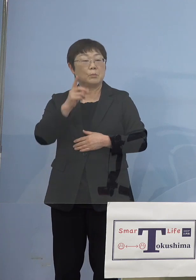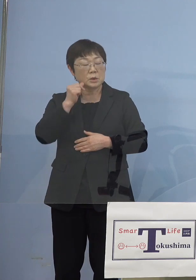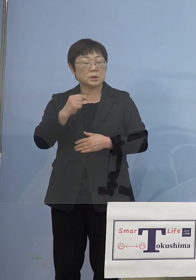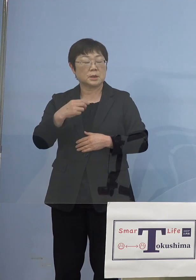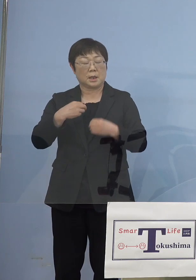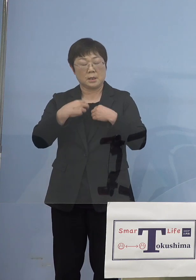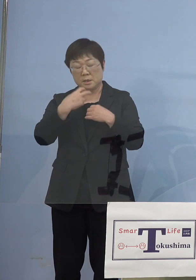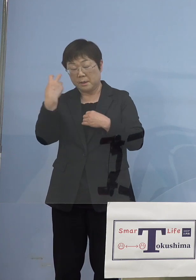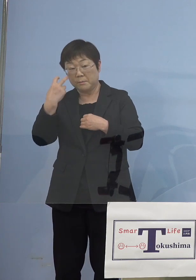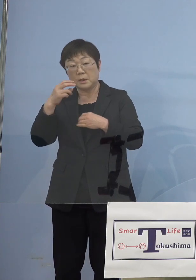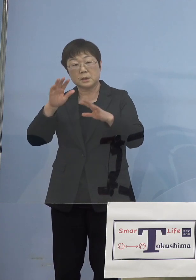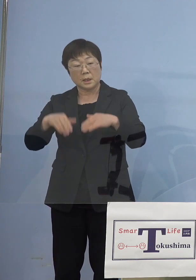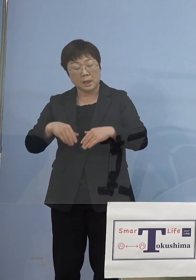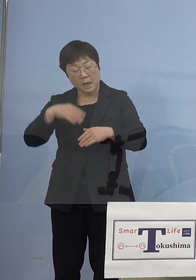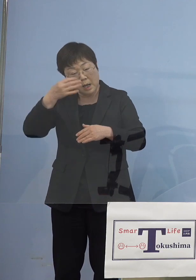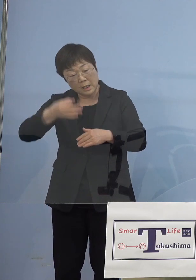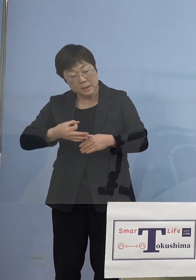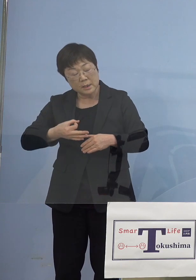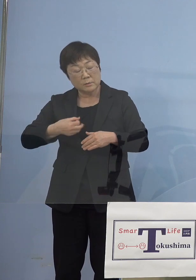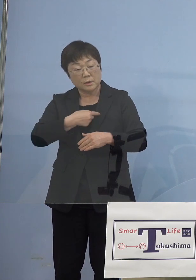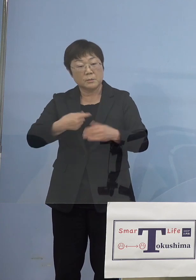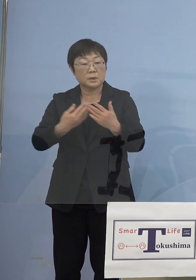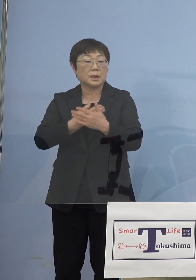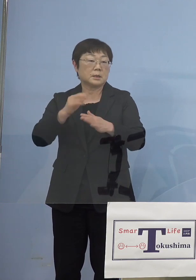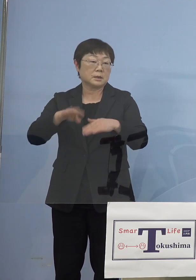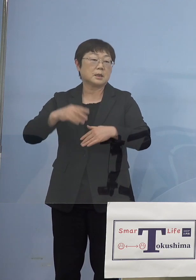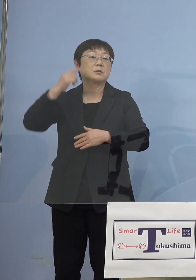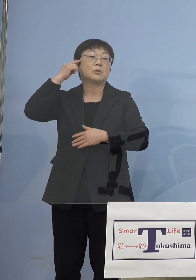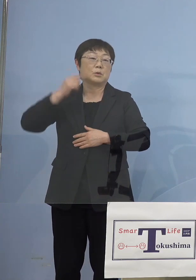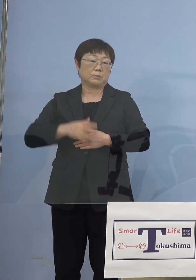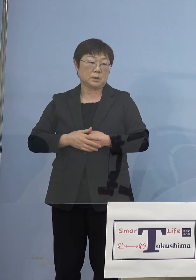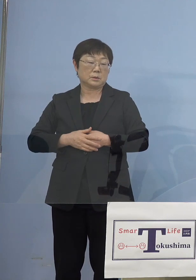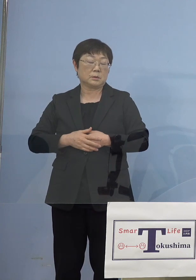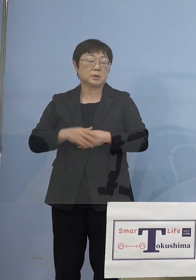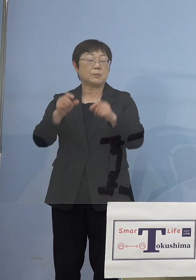反省の弁が出たかもしれませんけどね 結果感染者が出なかった